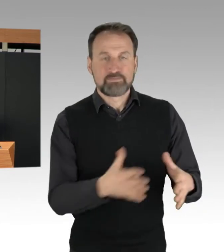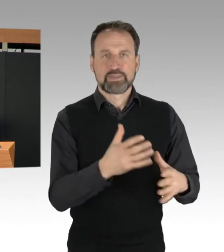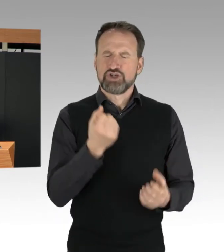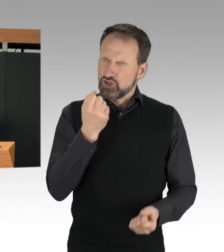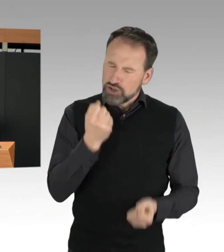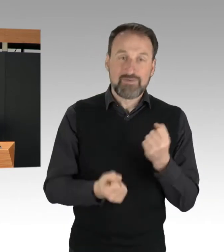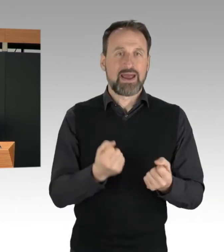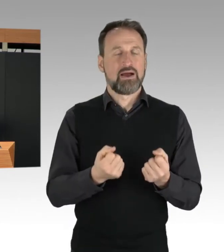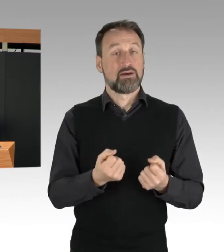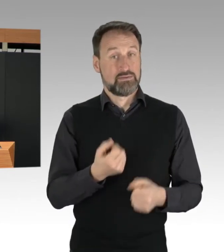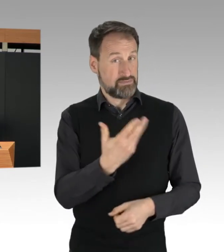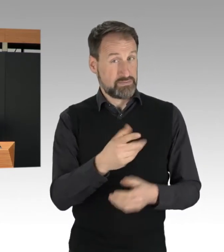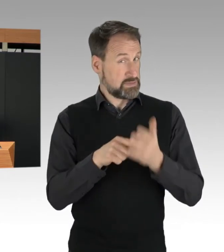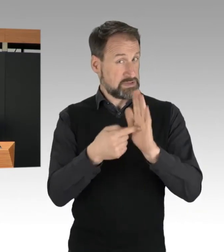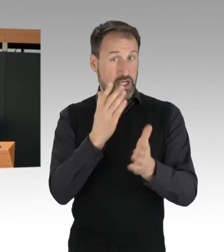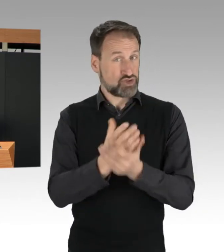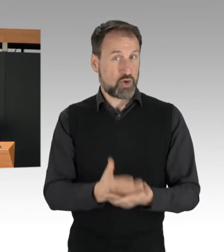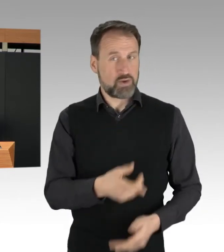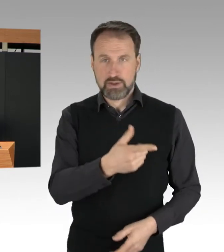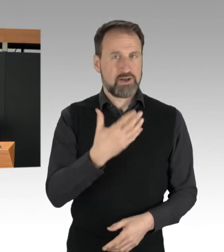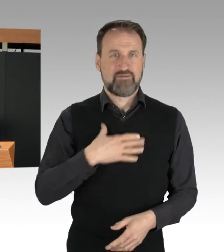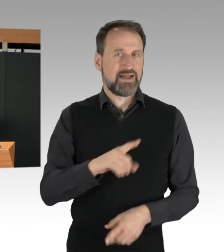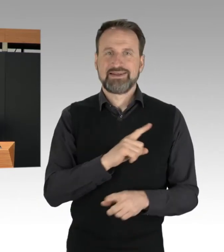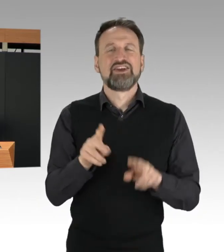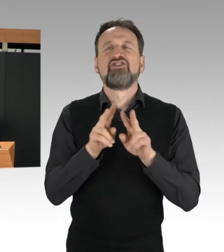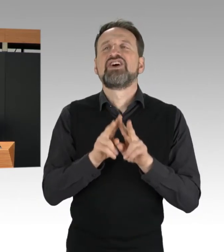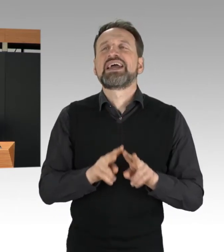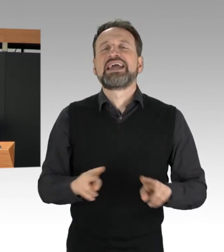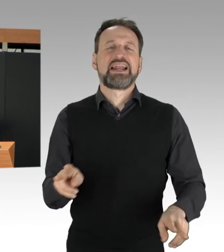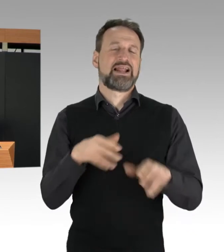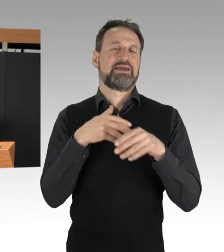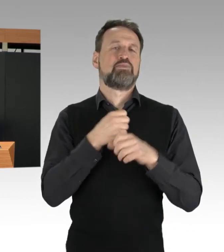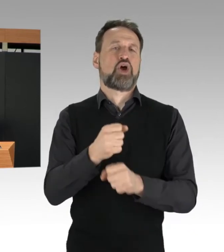Dass ist auch für die Einsatzkräfte natürlich eine besondere Herausforderung,